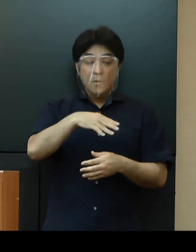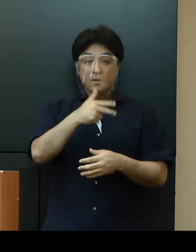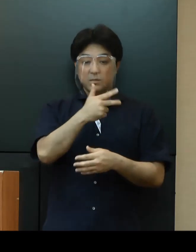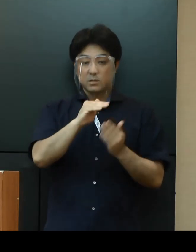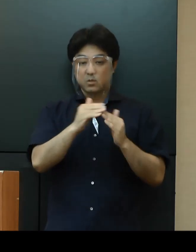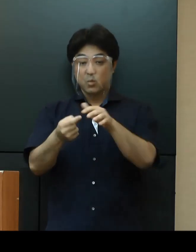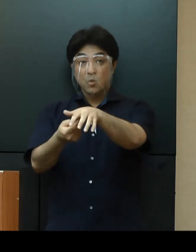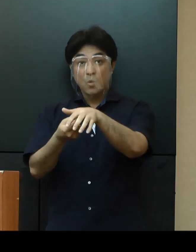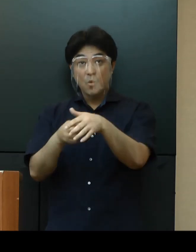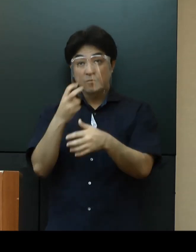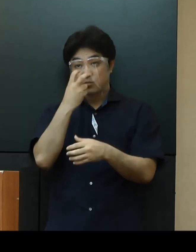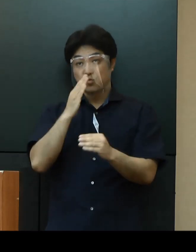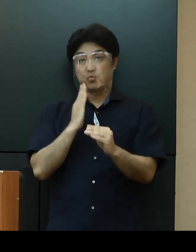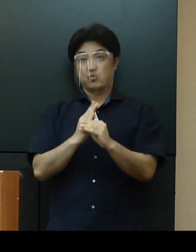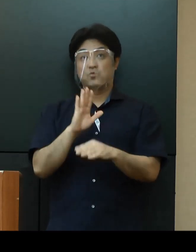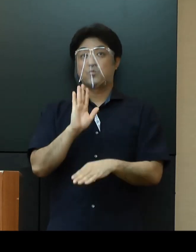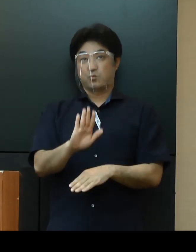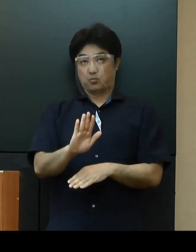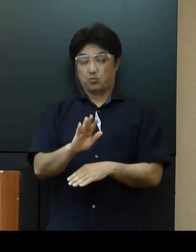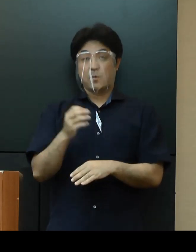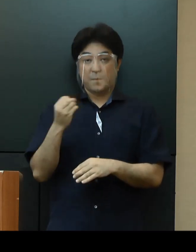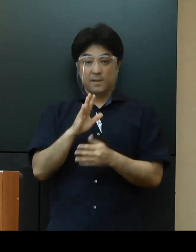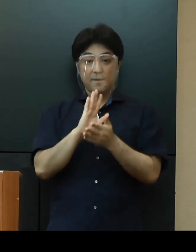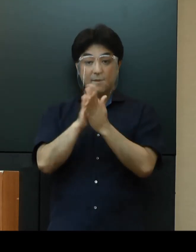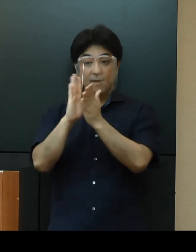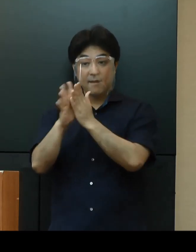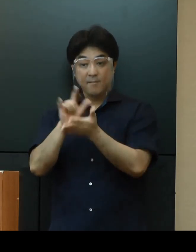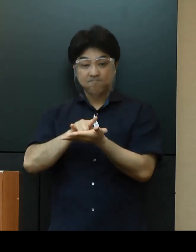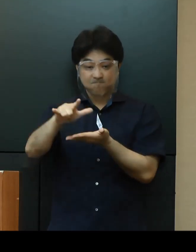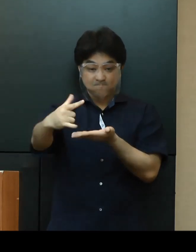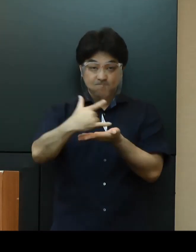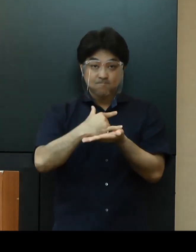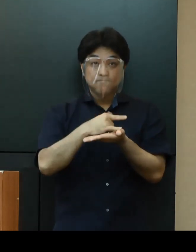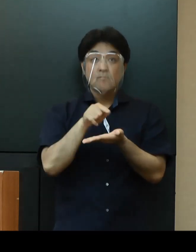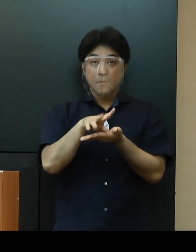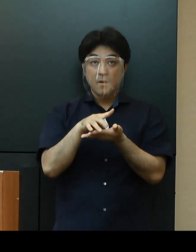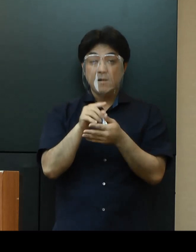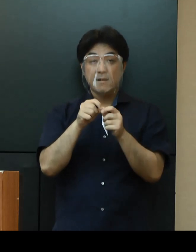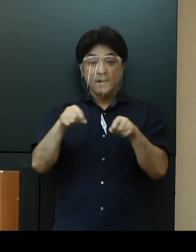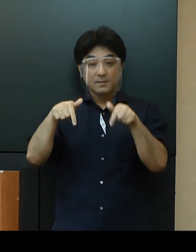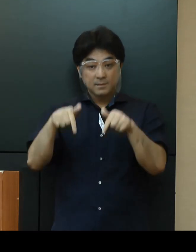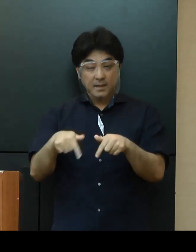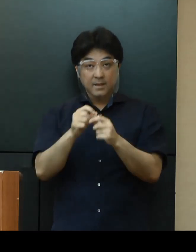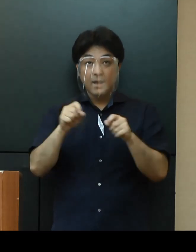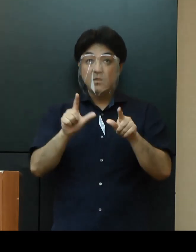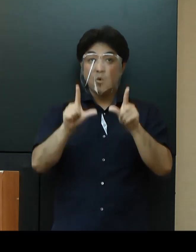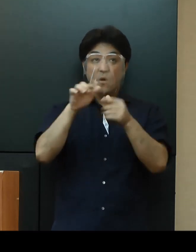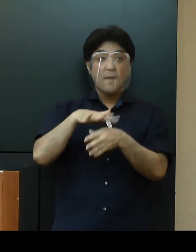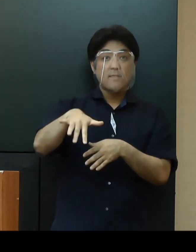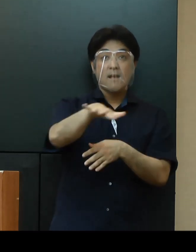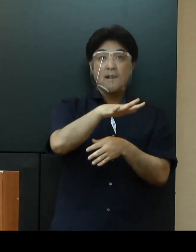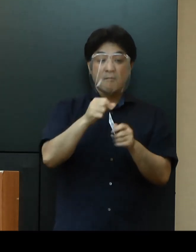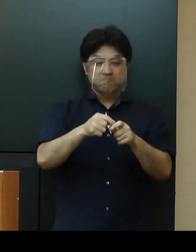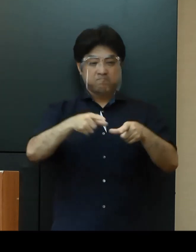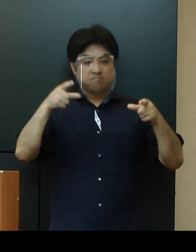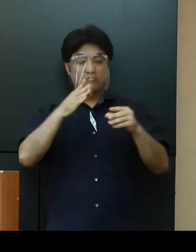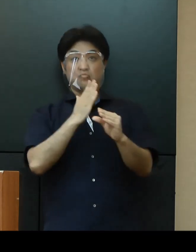「県境をまたぐ渡航」については、首都圏や関西圏を中心に感染が拡大している状況を踏まえる必要があります